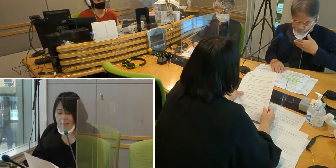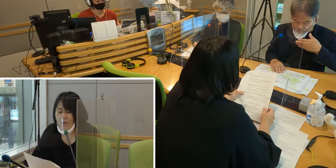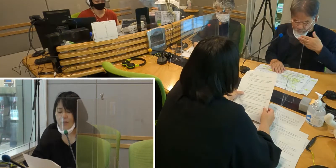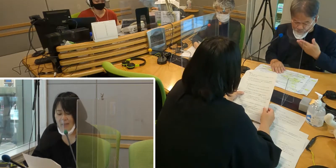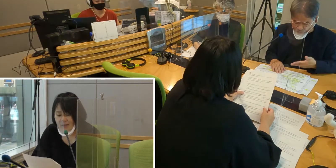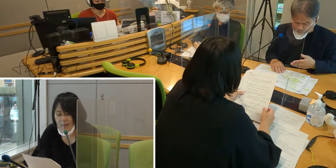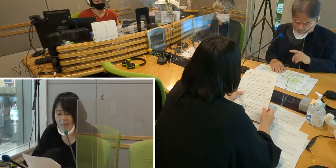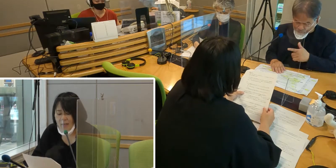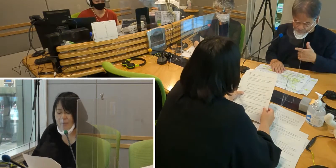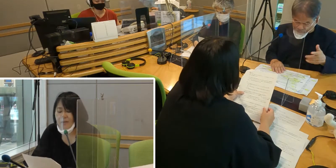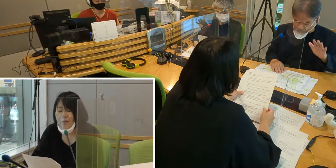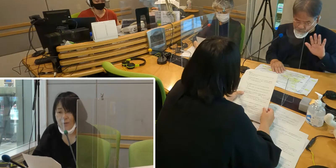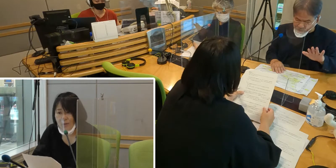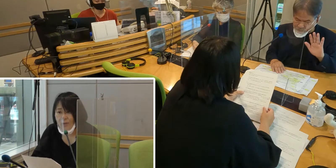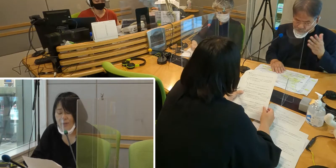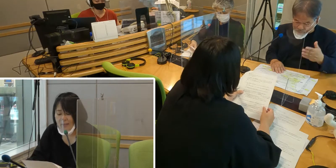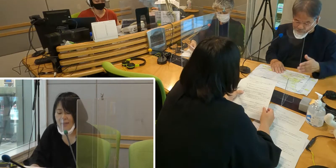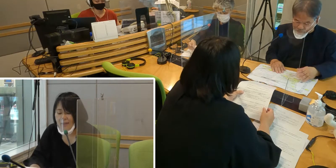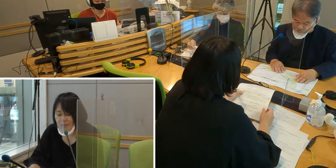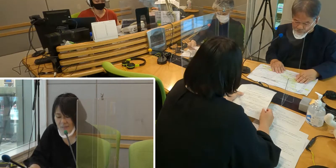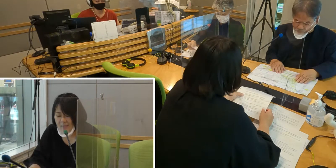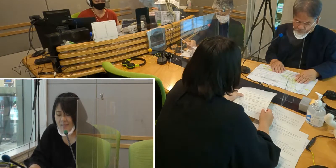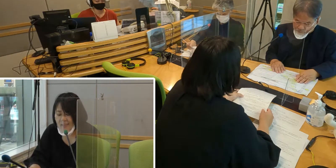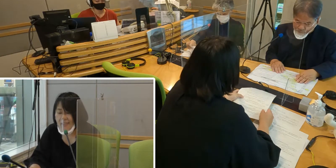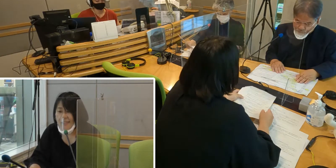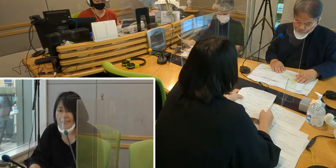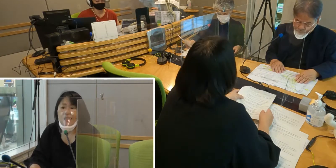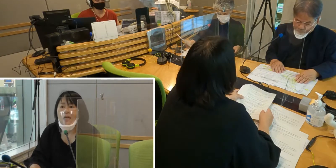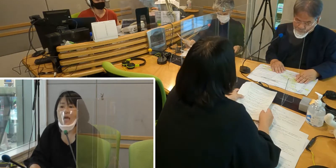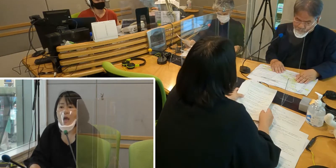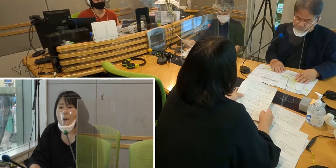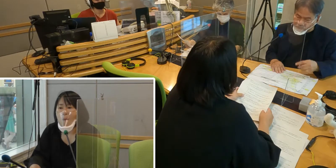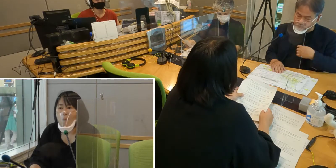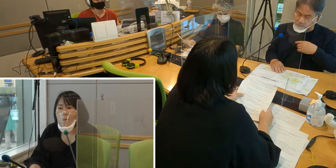聞こえなくて不便なことは多々あります。